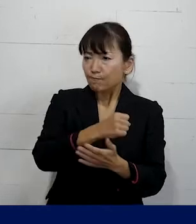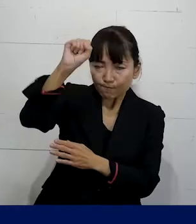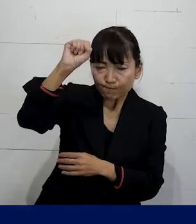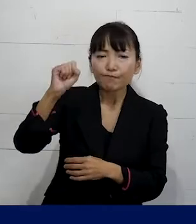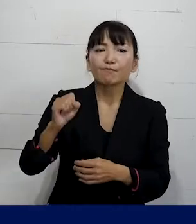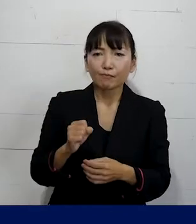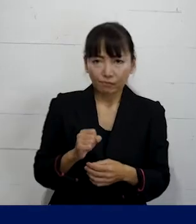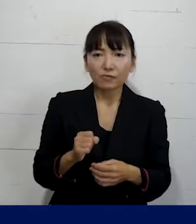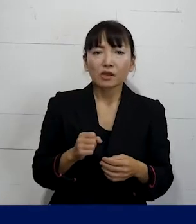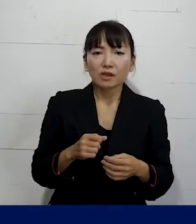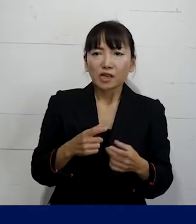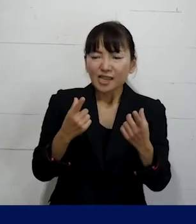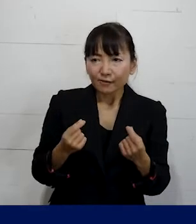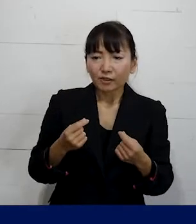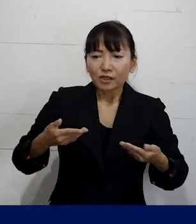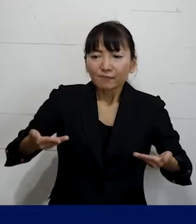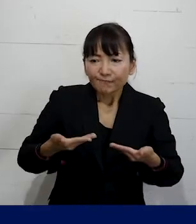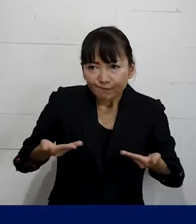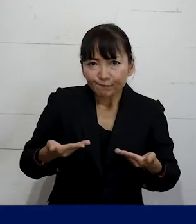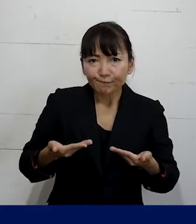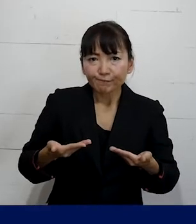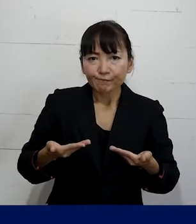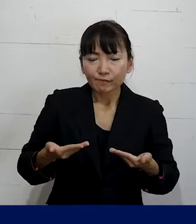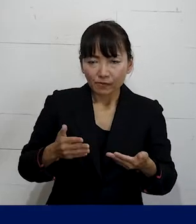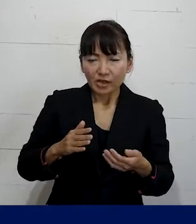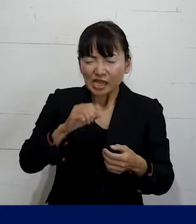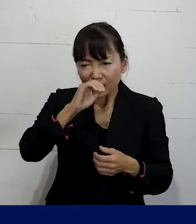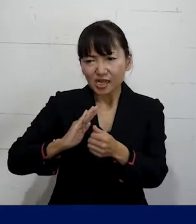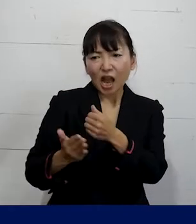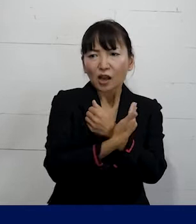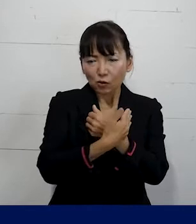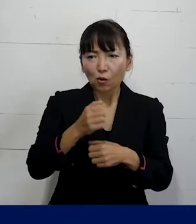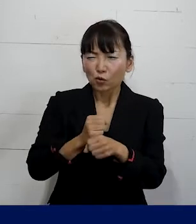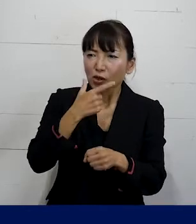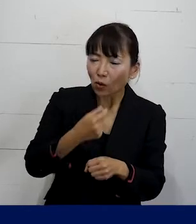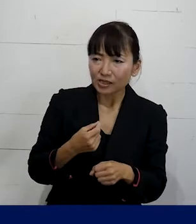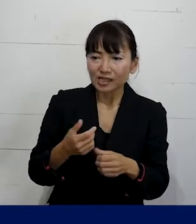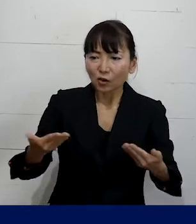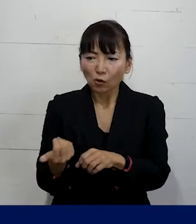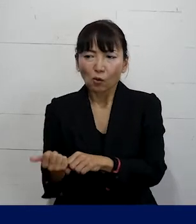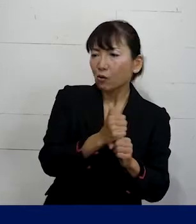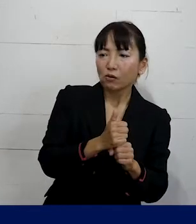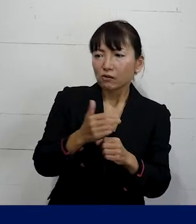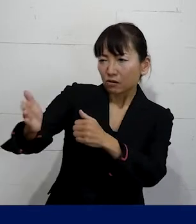このまましっかり就労環境を整備して 復職をさせろということを